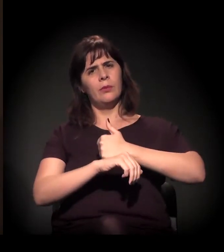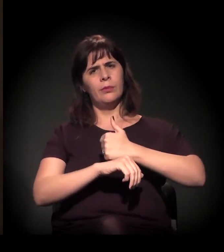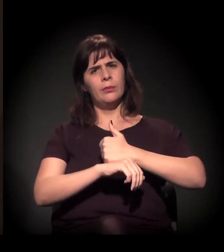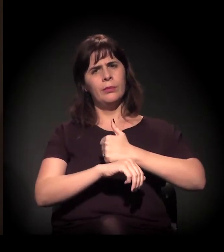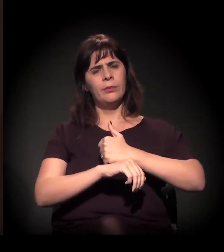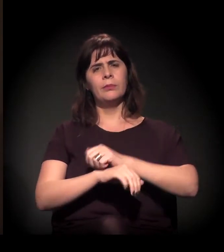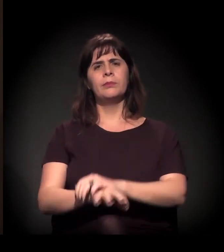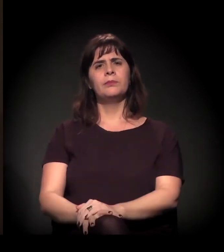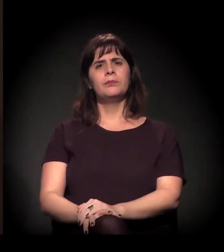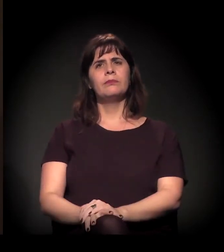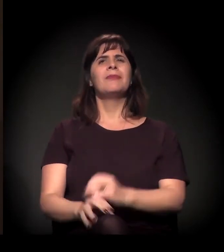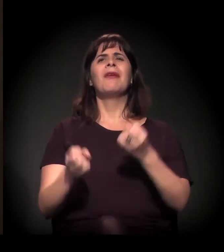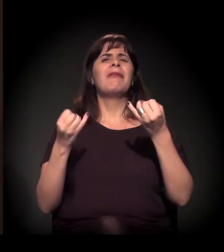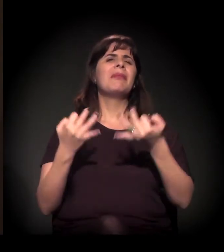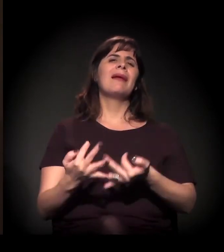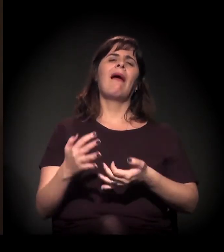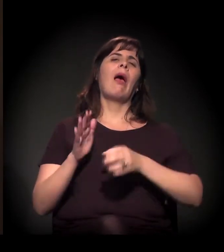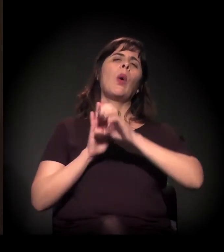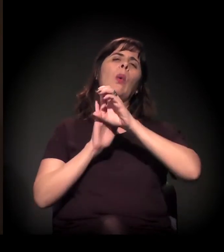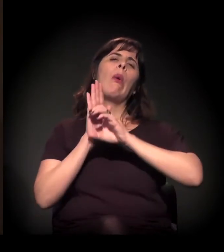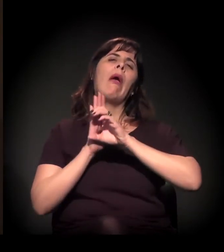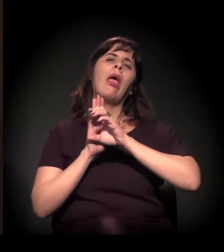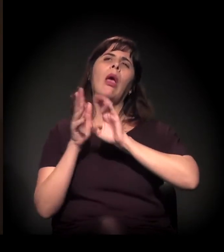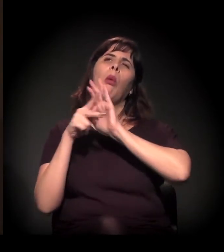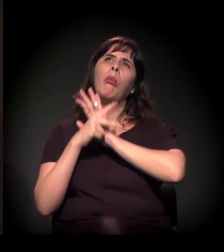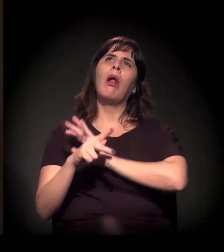Eu não estou falando de currículo universitário.